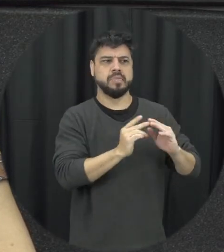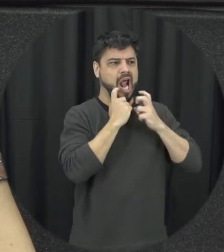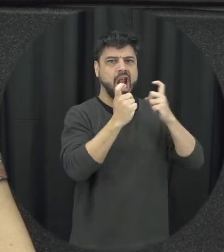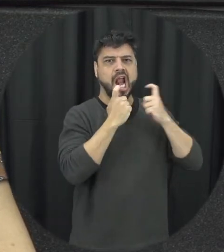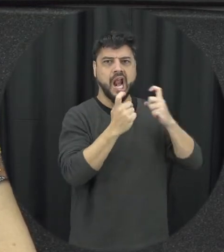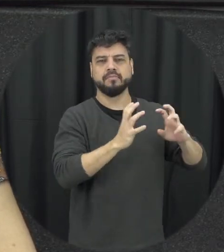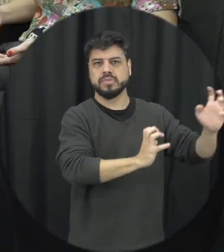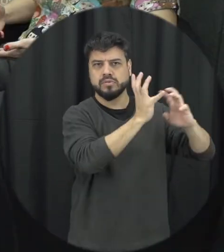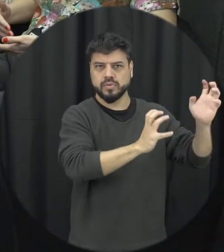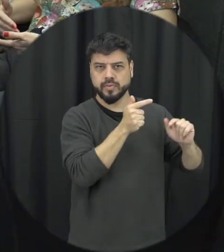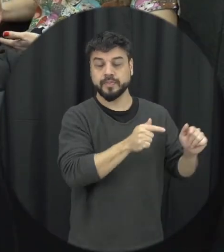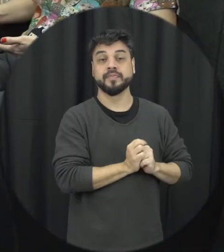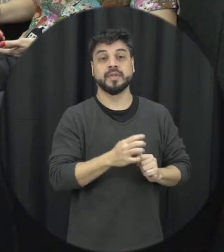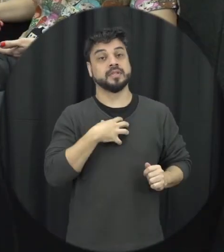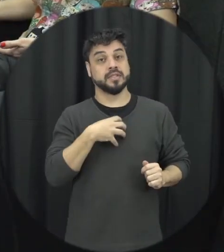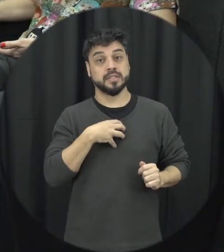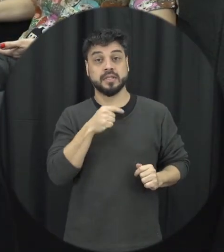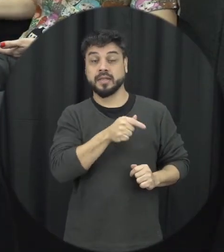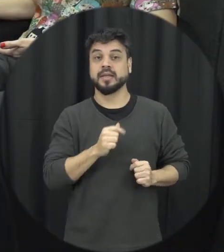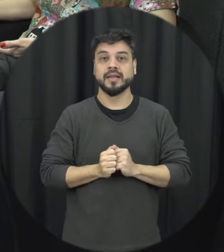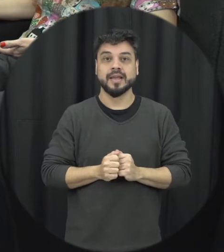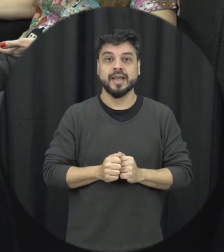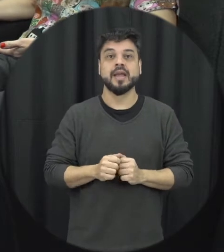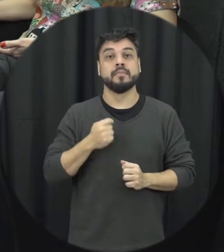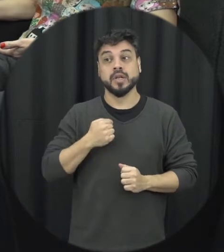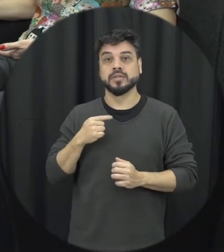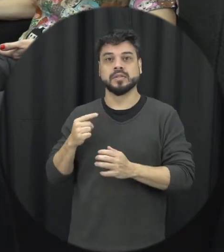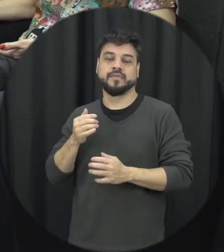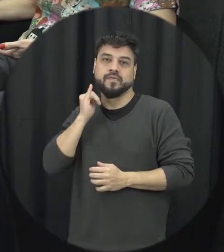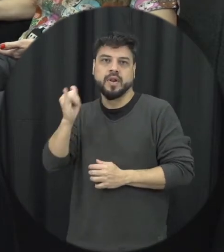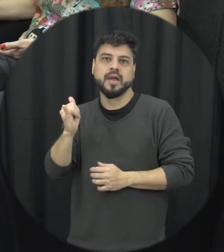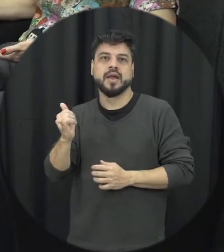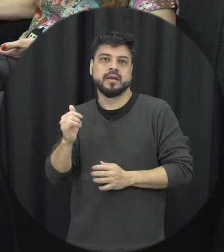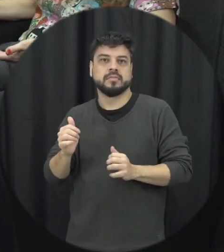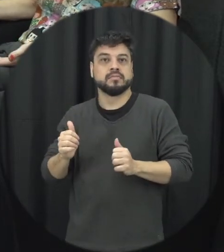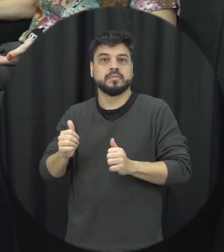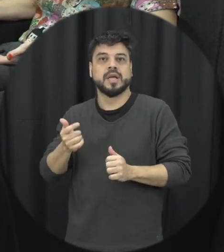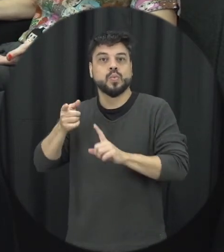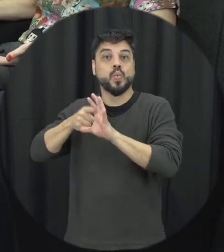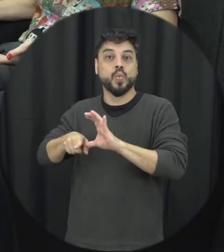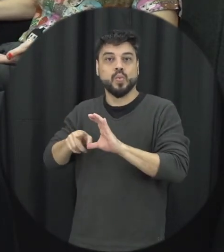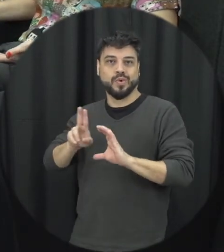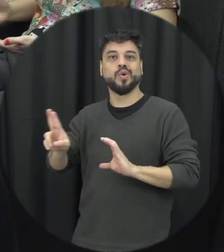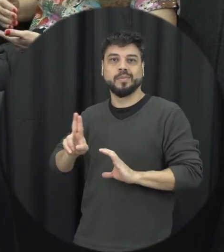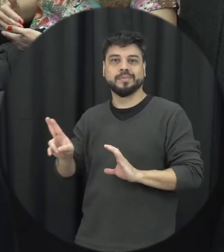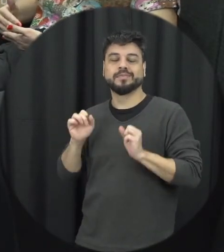anônima e ali a polícia vai estar indo no local e verificando é o que que tá acontecendo, então têm